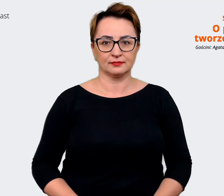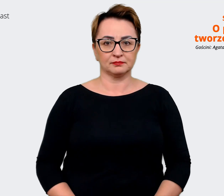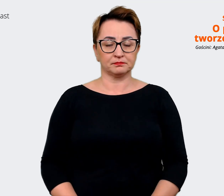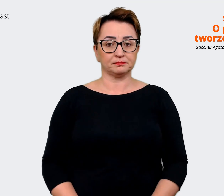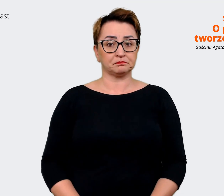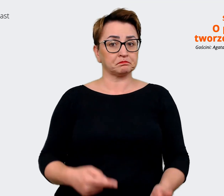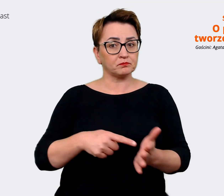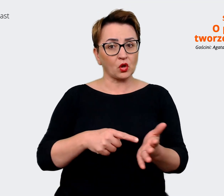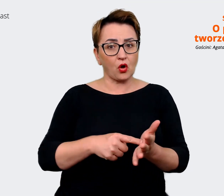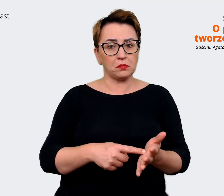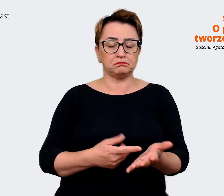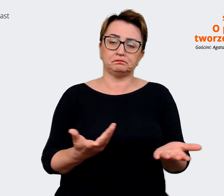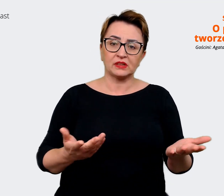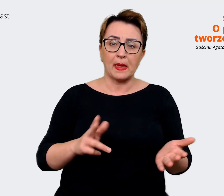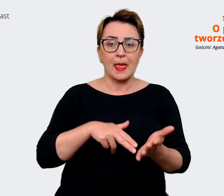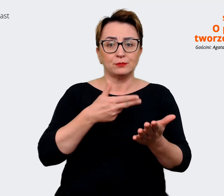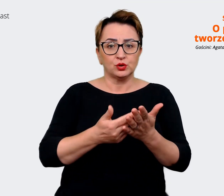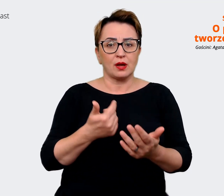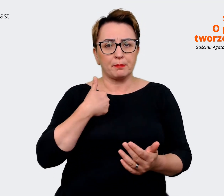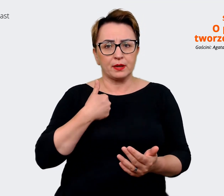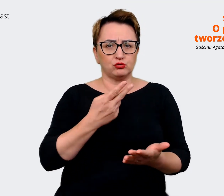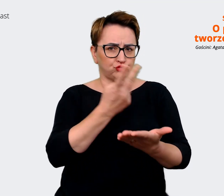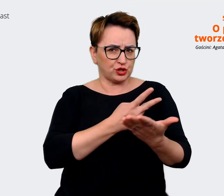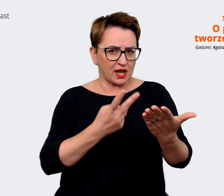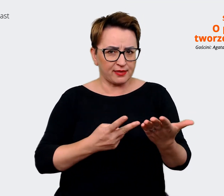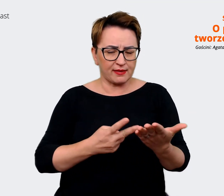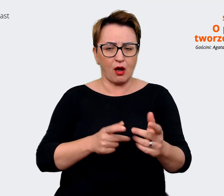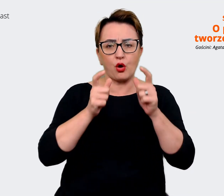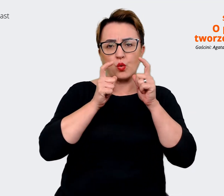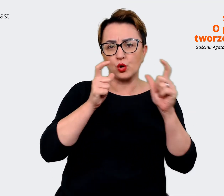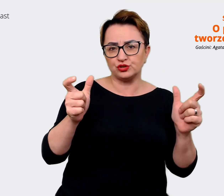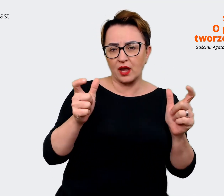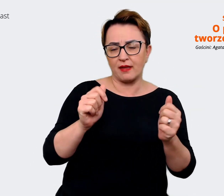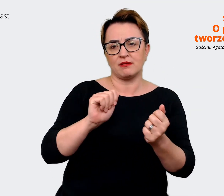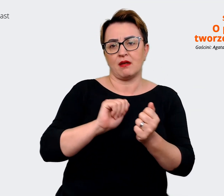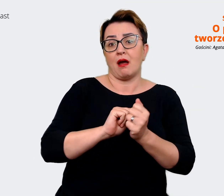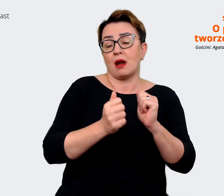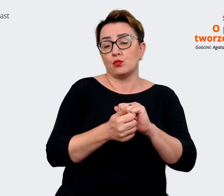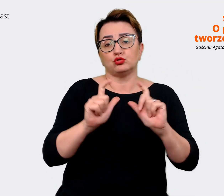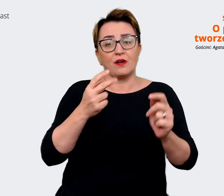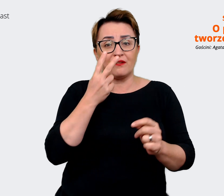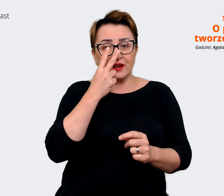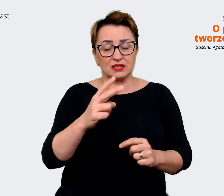Agata: To o czym czytałam, czytałem w ogłoszeniu czy coś co widziałem w social